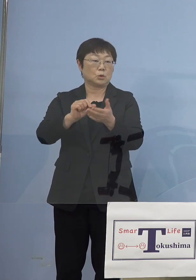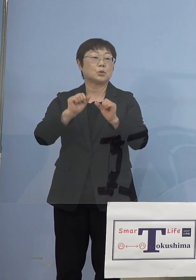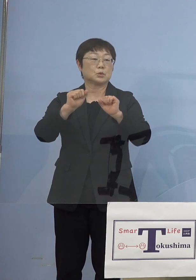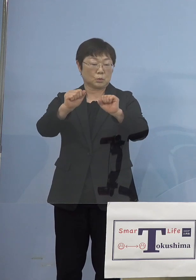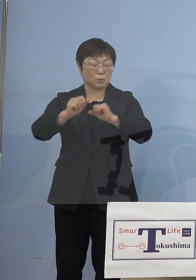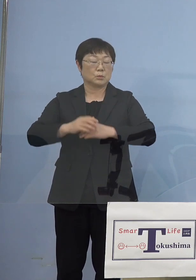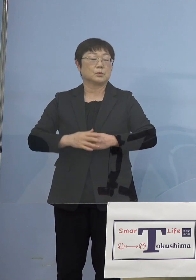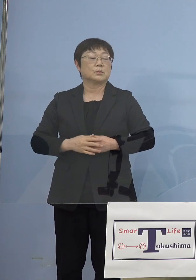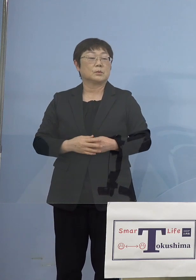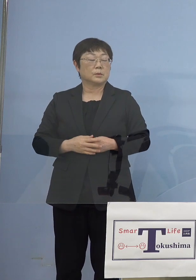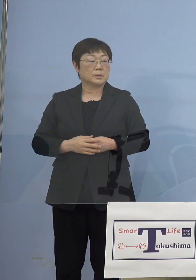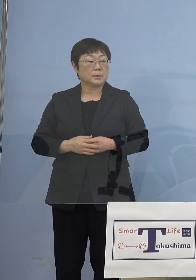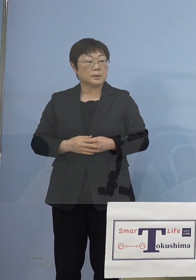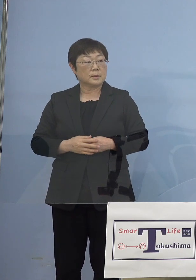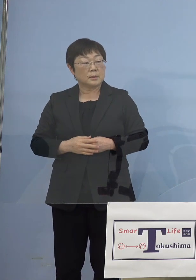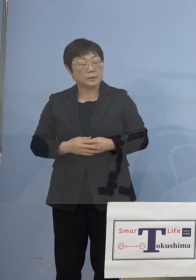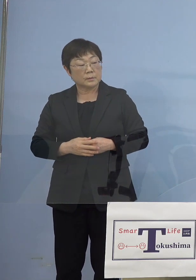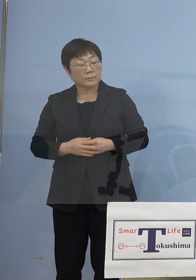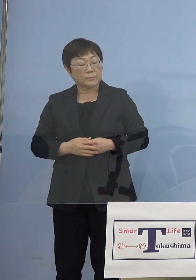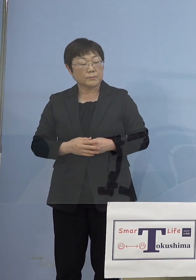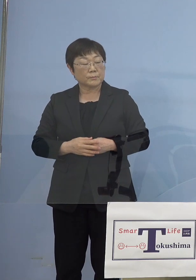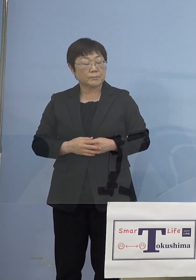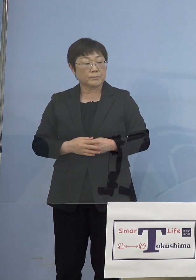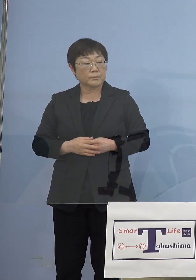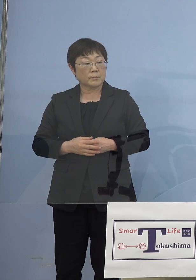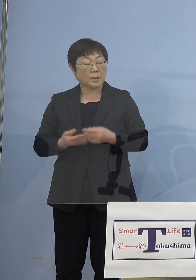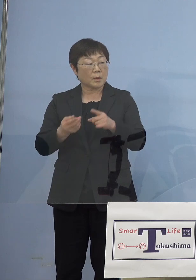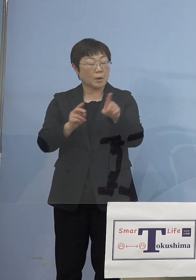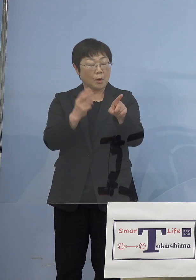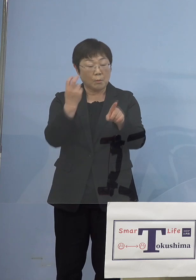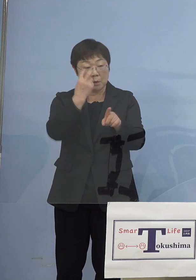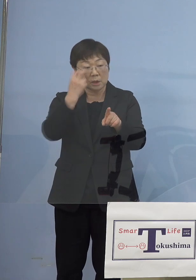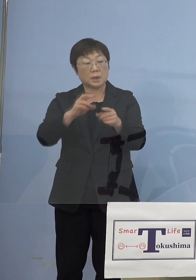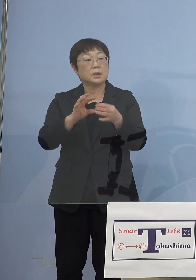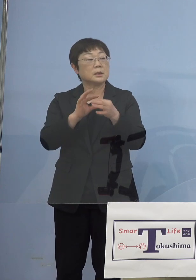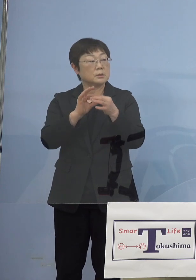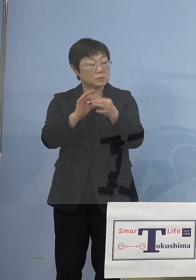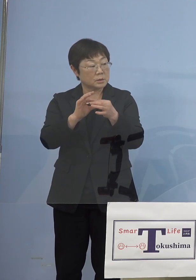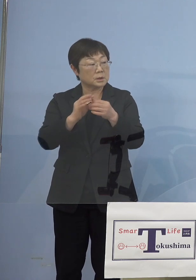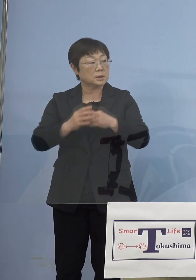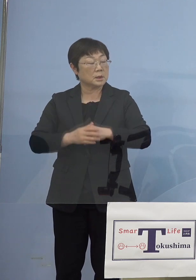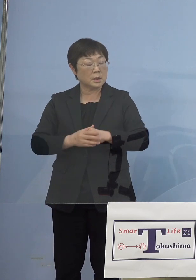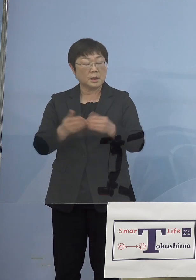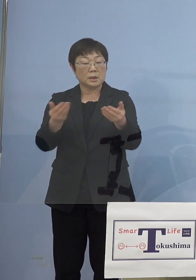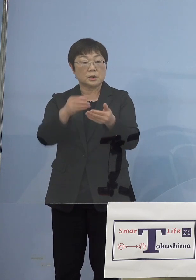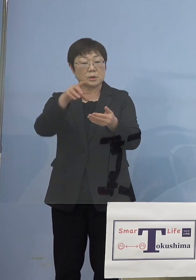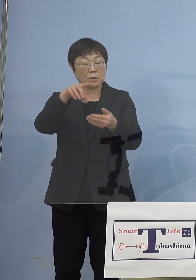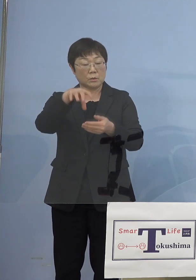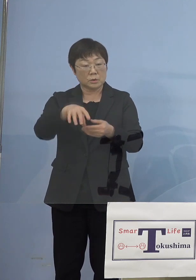（徳島新聞社） モニタリングを事業所に対して広げる